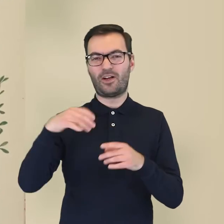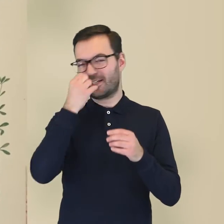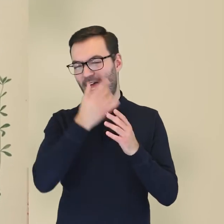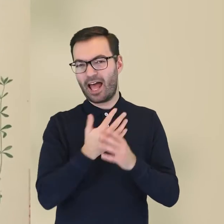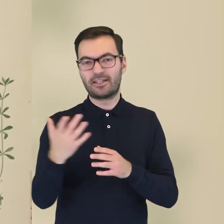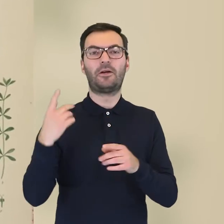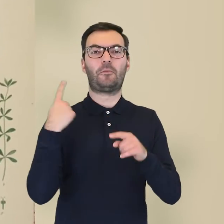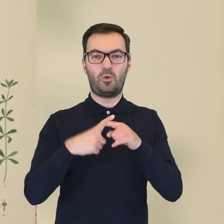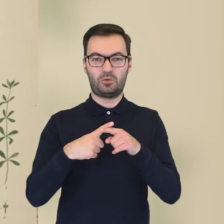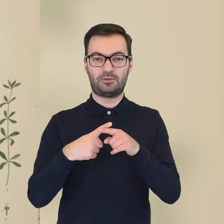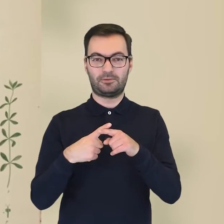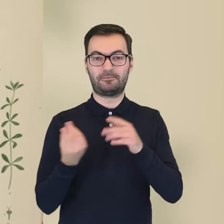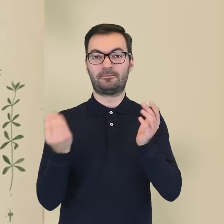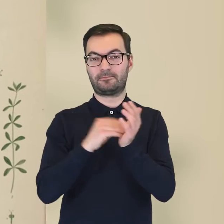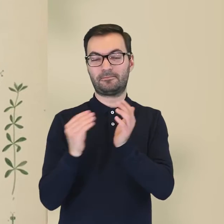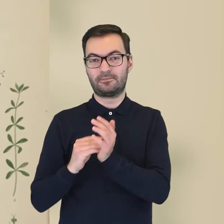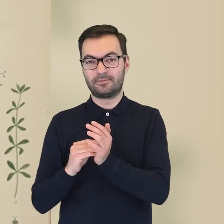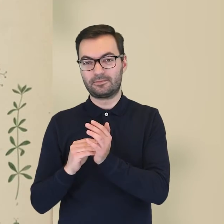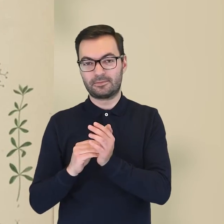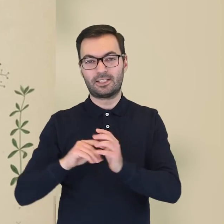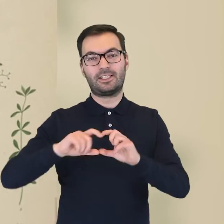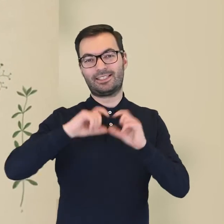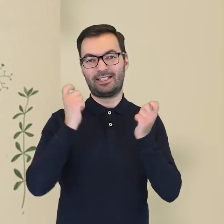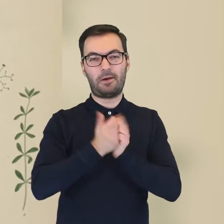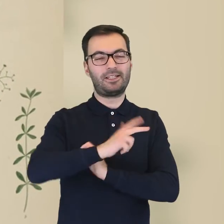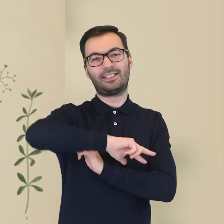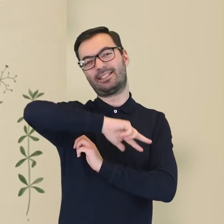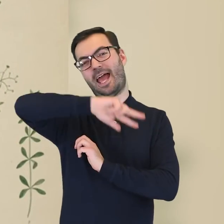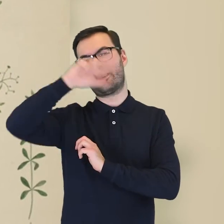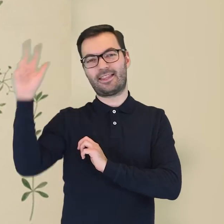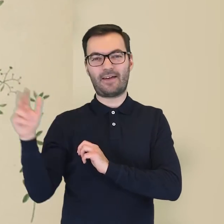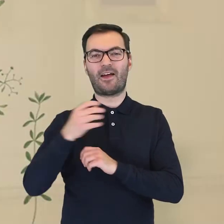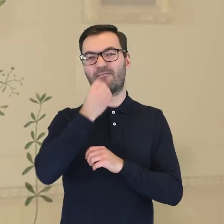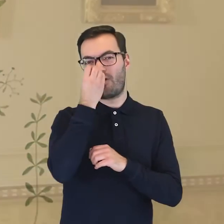które potem zostały wzbogacone także o zbiory flory całej Skandynawii.